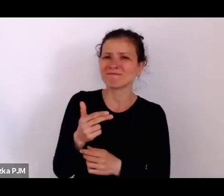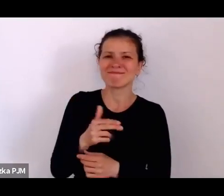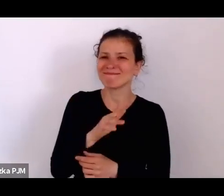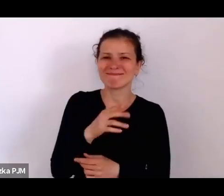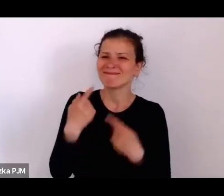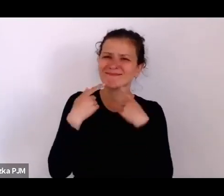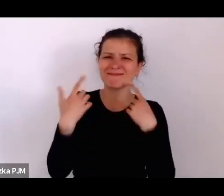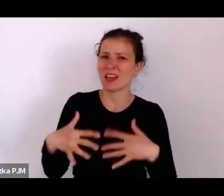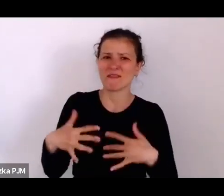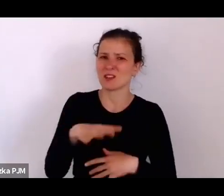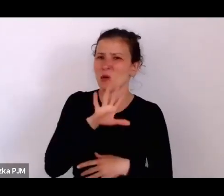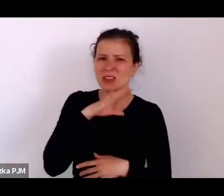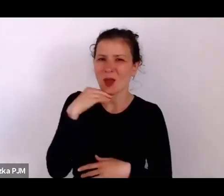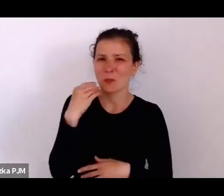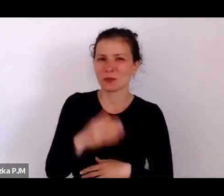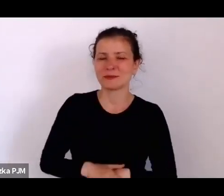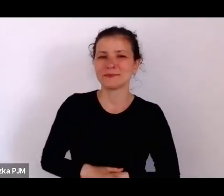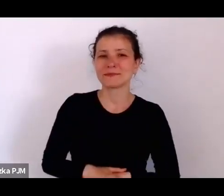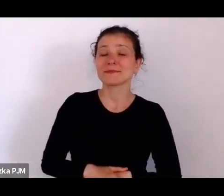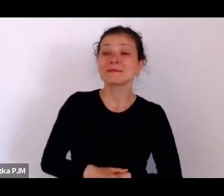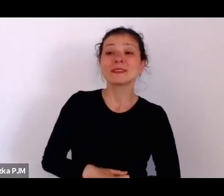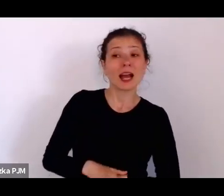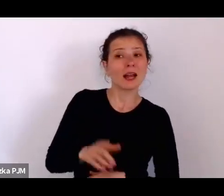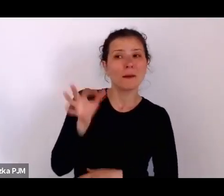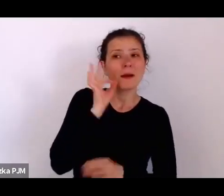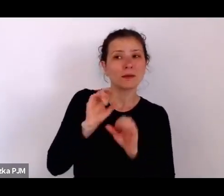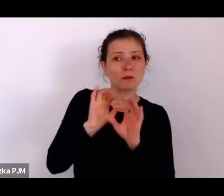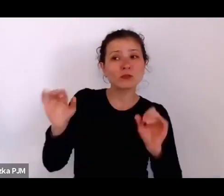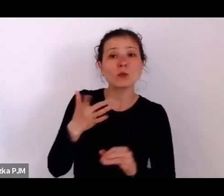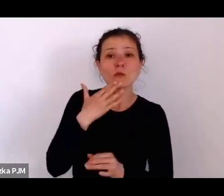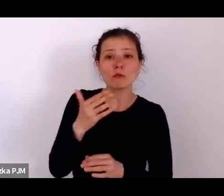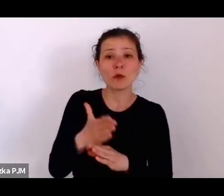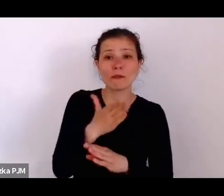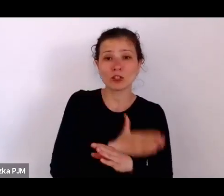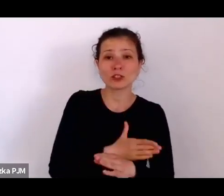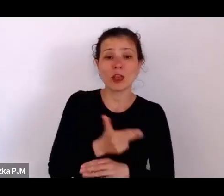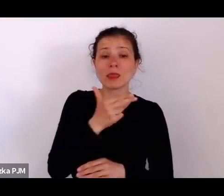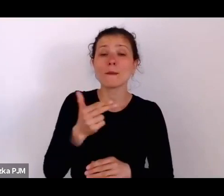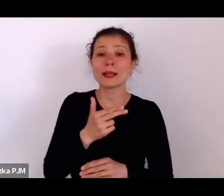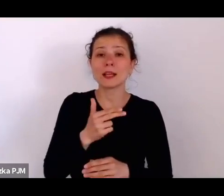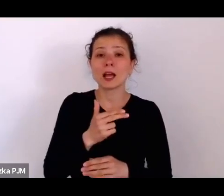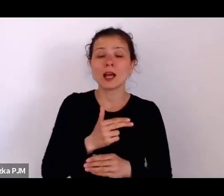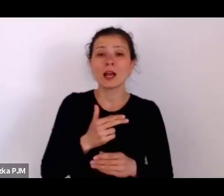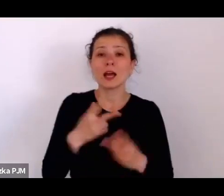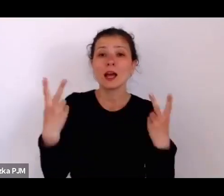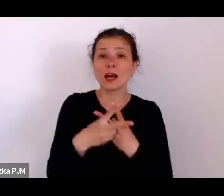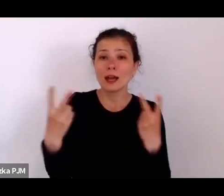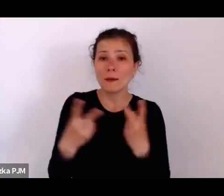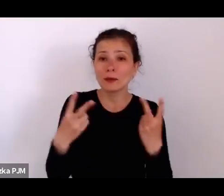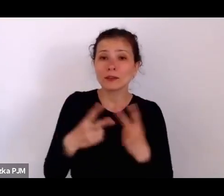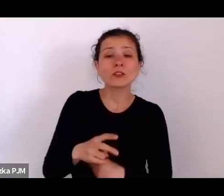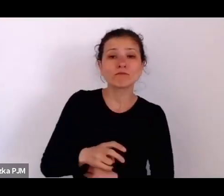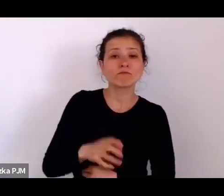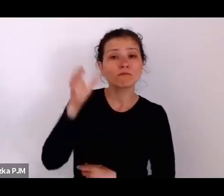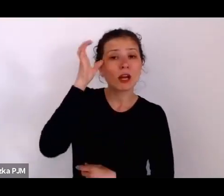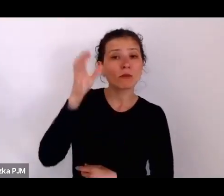ale wspominała Pani Profesor już wcześniej o tych reportażach Wandy Melcer „Czarny ląd – Warszawa”